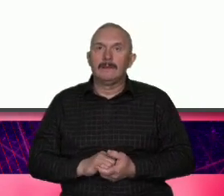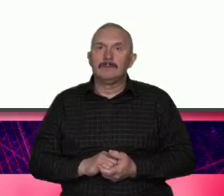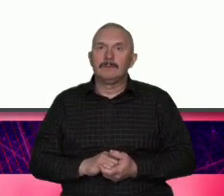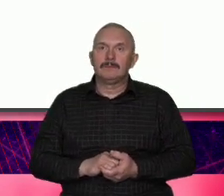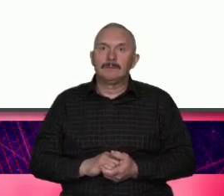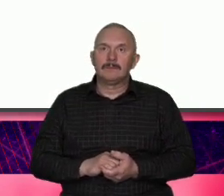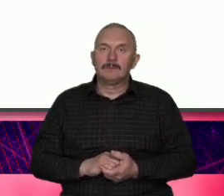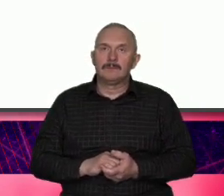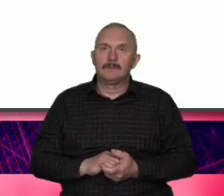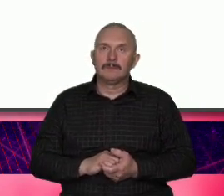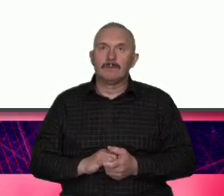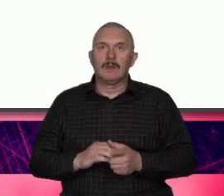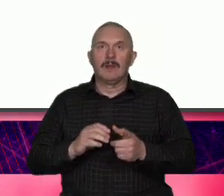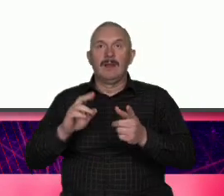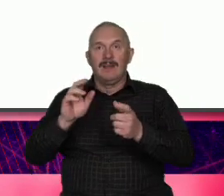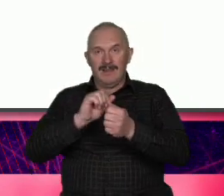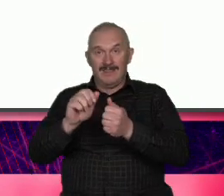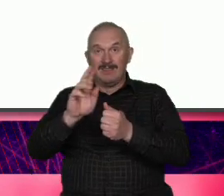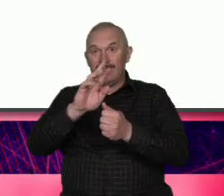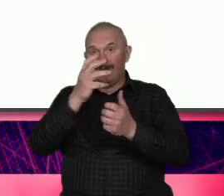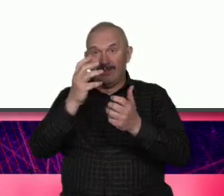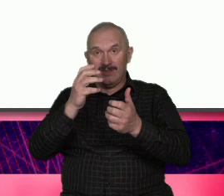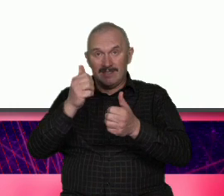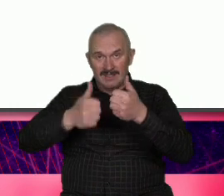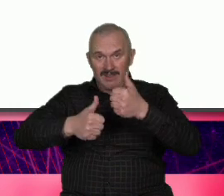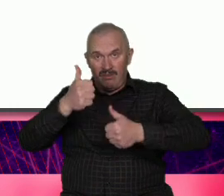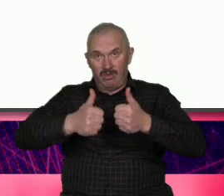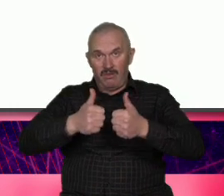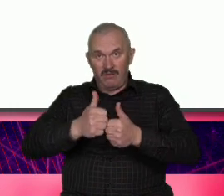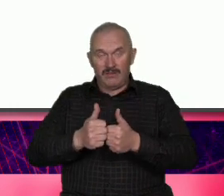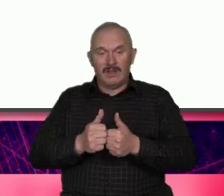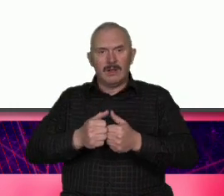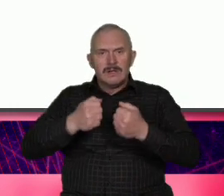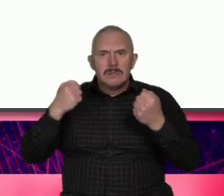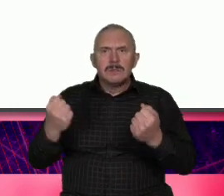samorealizacje to wszystko daje takie możliwości czyli od sukcesu osobistego